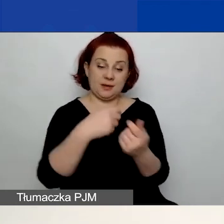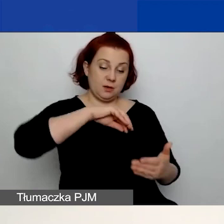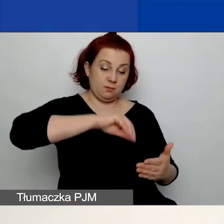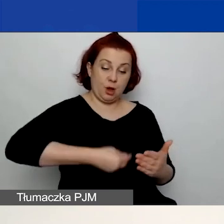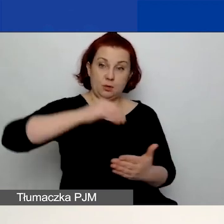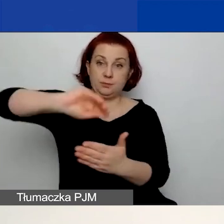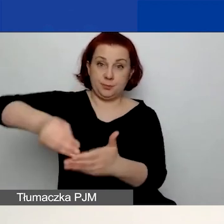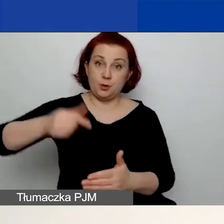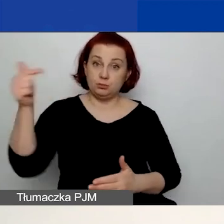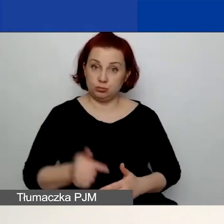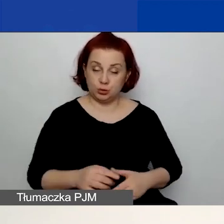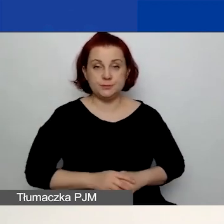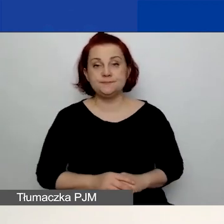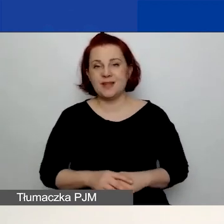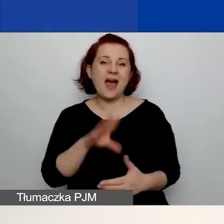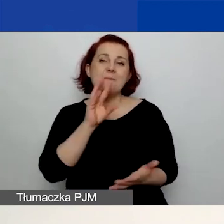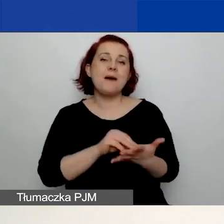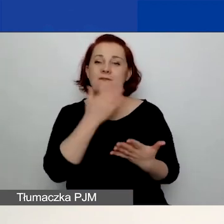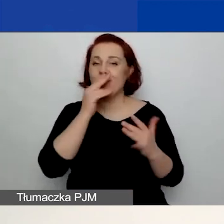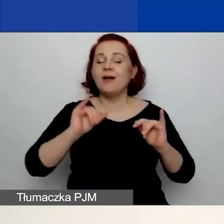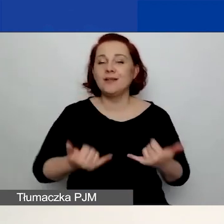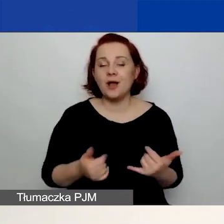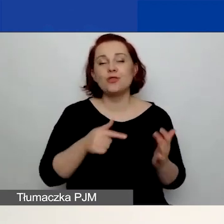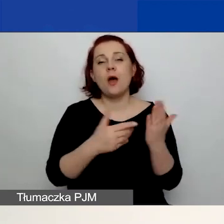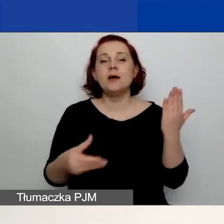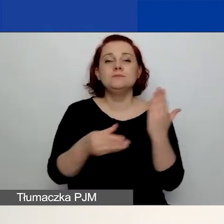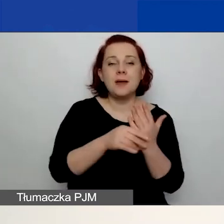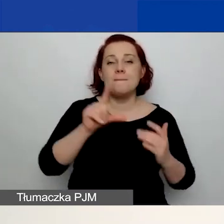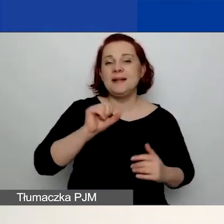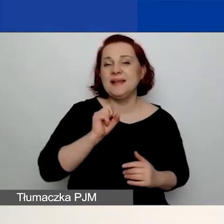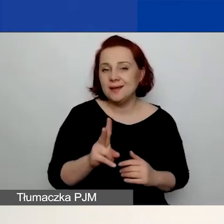Praktyka pokazuje, że przeważnie jest to załączony albo plik w PDF,